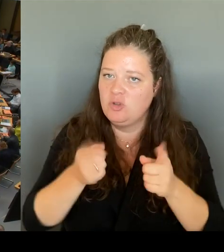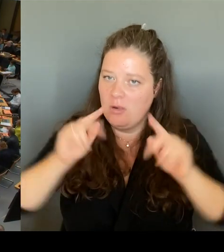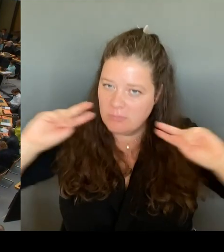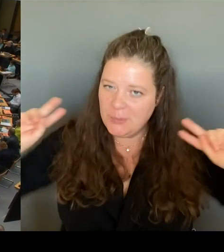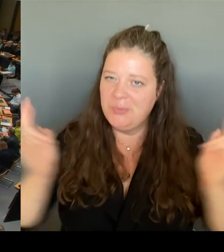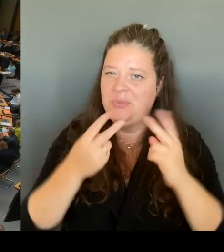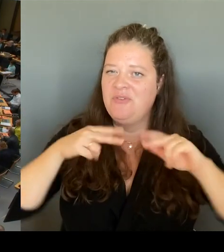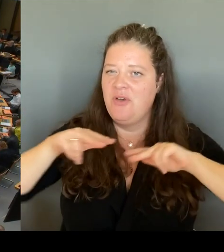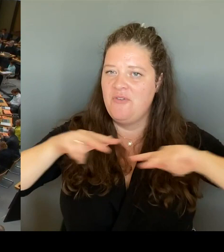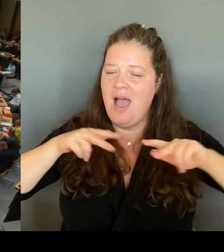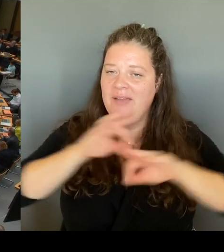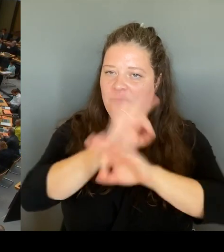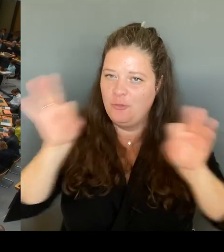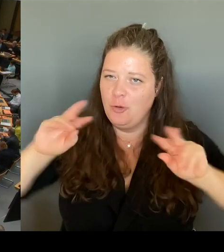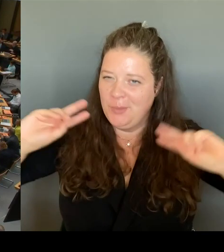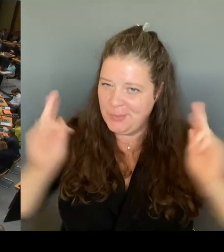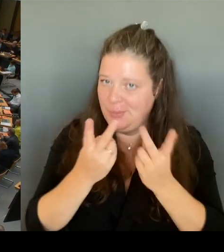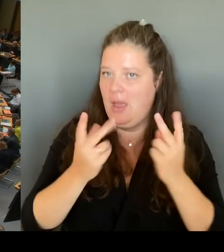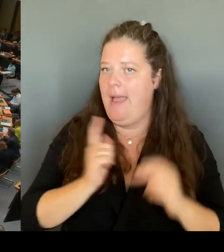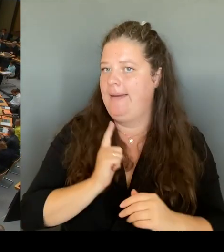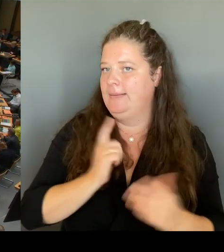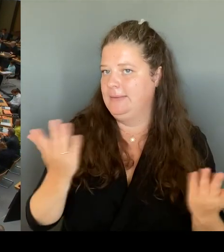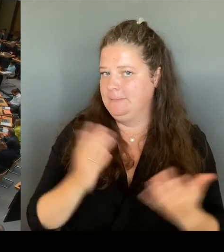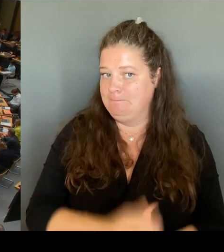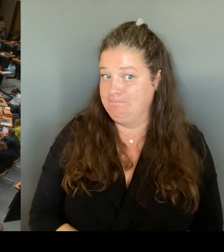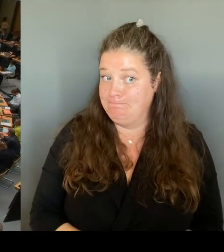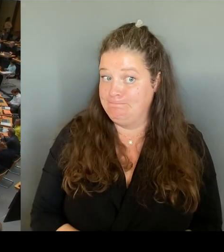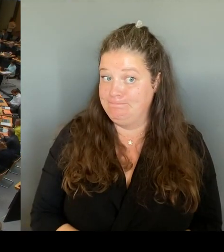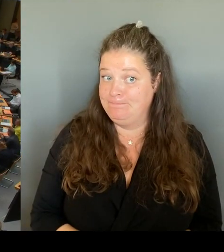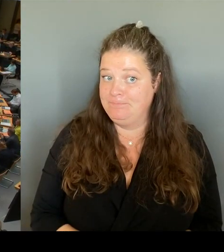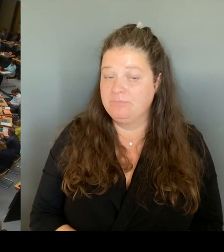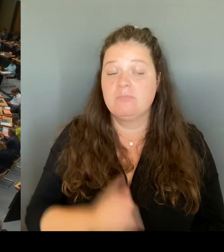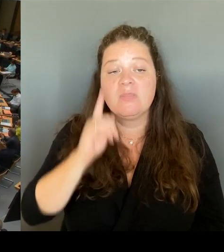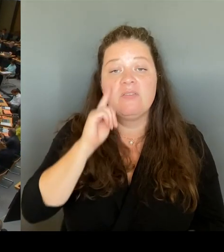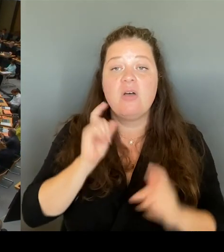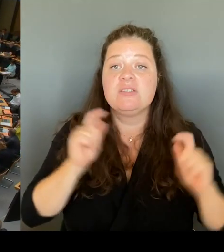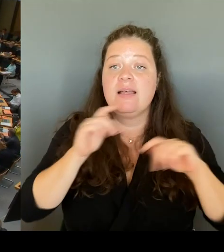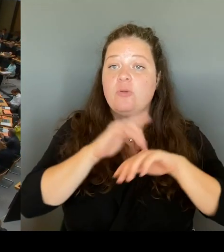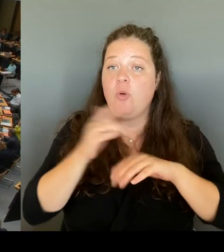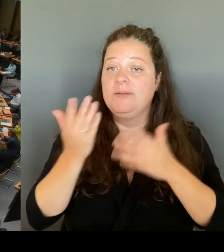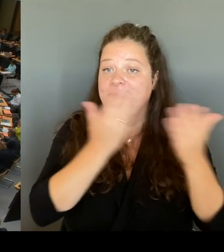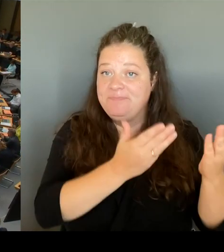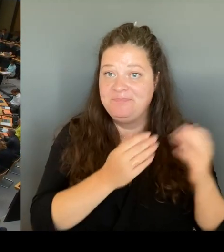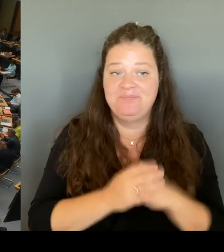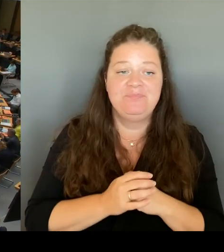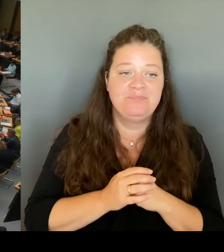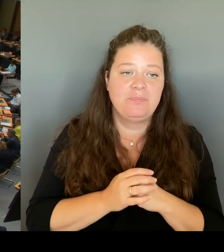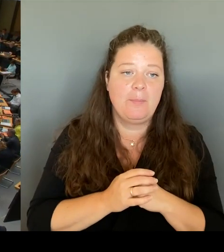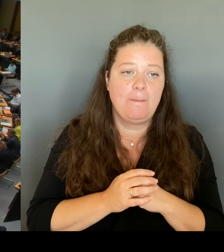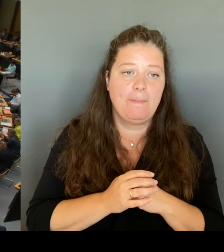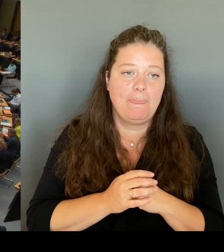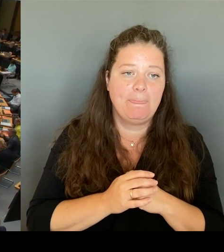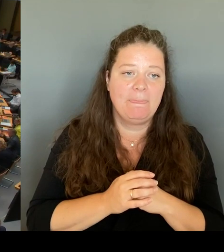(Rednerwechsel) Frau Senatorin, bitte schön. (Rednerwechsel) Sehr geehrte Frau Präsidentin! Lieber Herr Krüger, wir haben knapp 800 öffentliche Schulen im Land